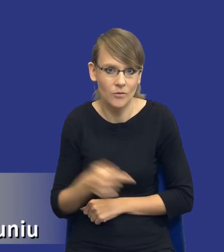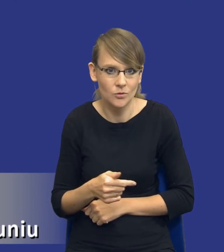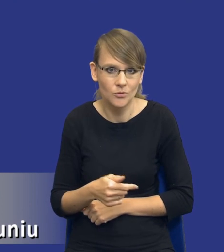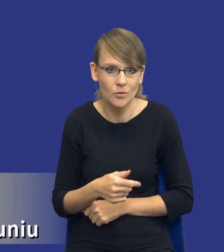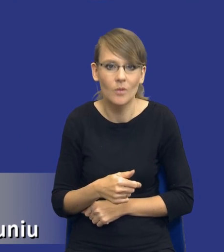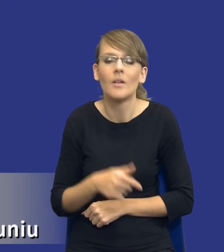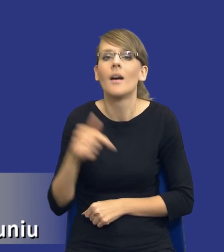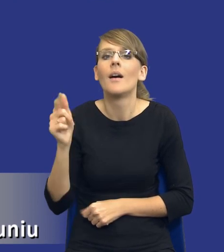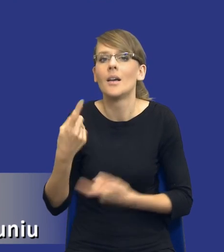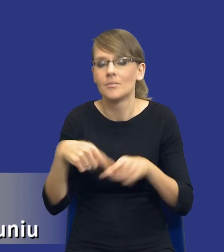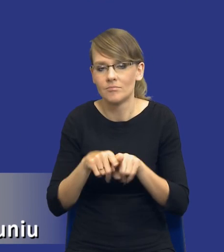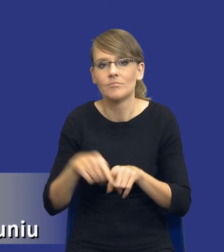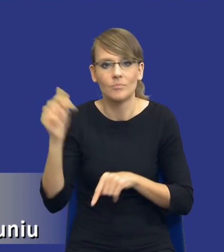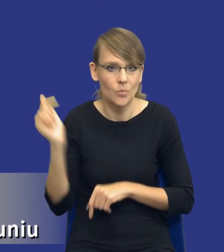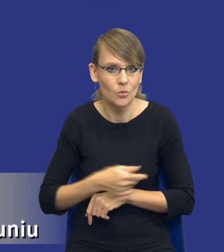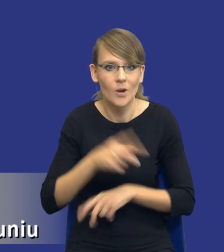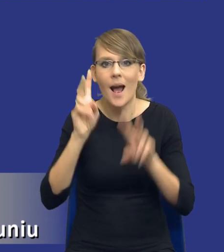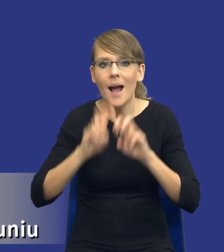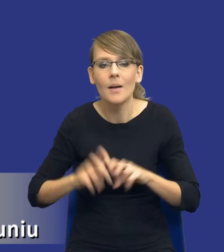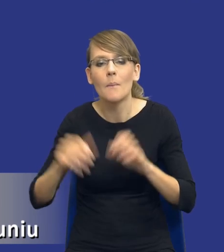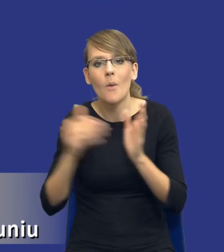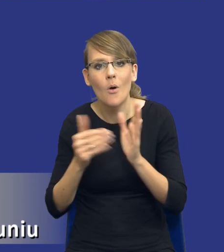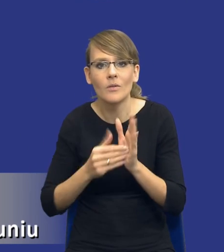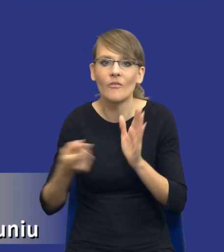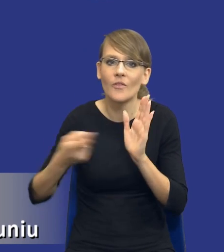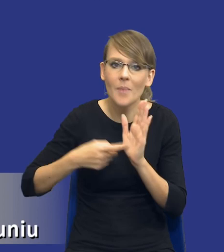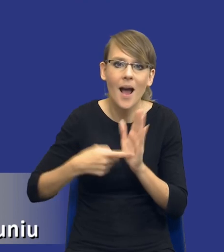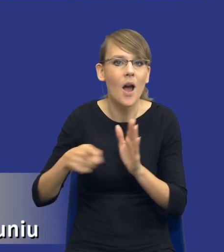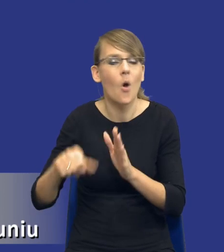zastosowanie tej analizy potrzeb i wymagań jest konieczne.